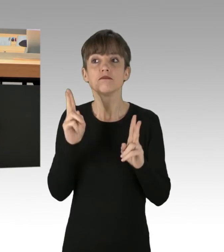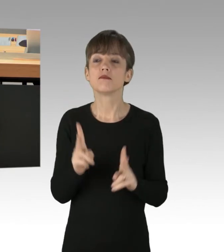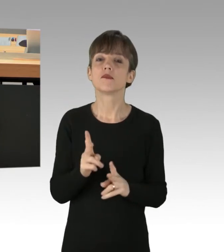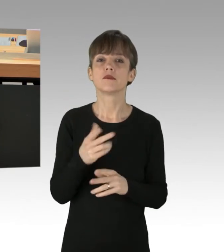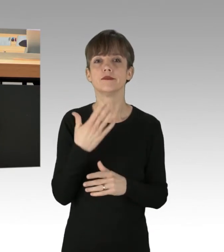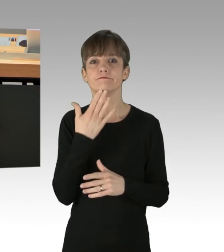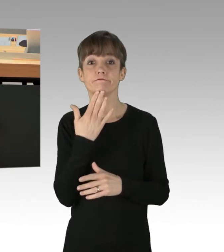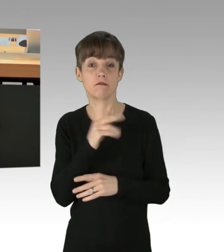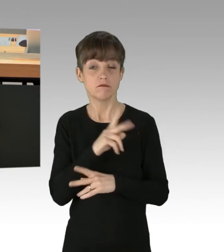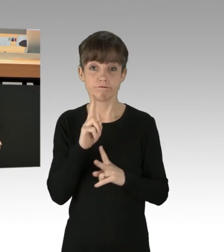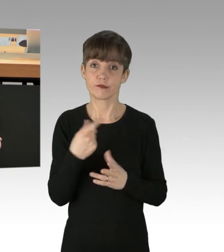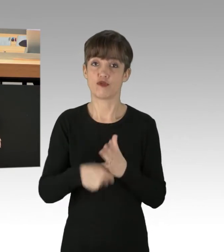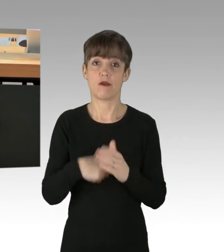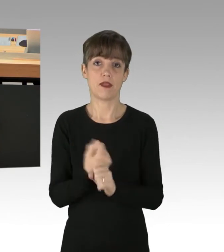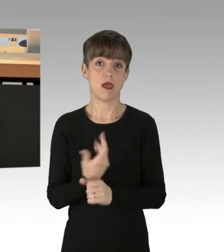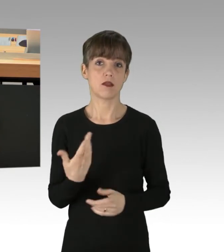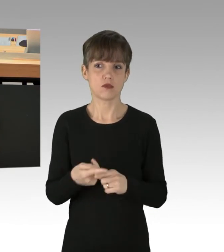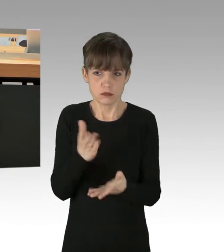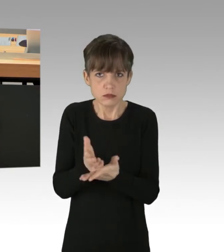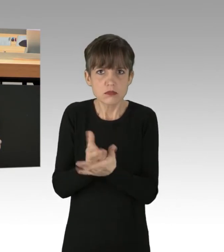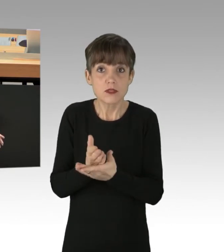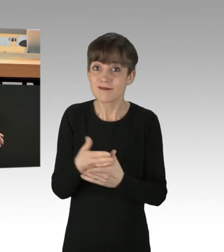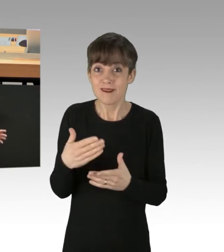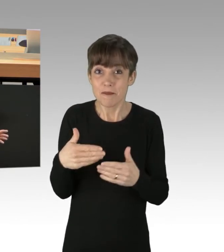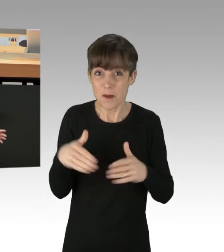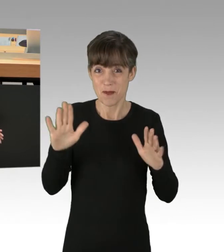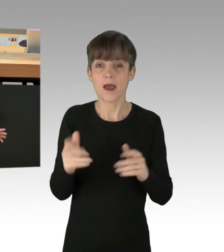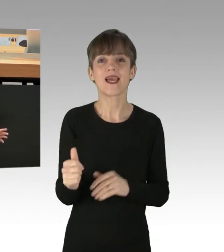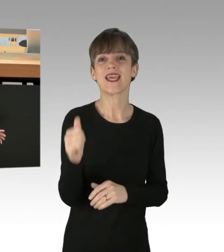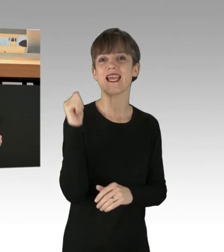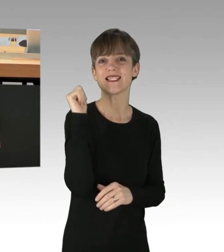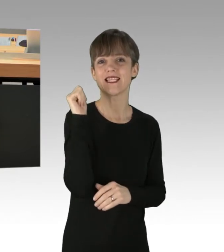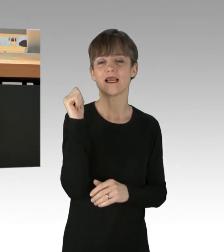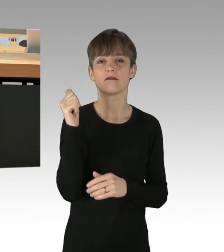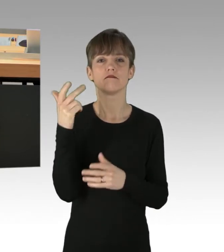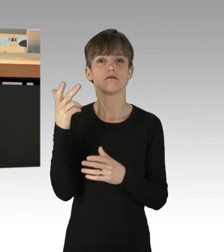Und es hört nicht auf. Gerade gestern meldete der verantwortliche Twitter-Account